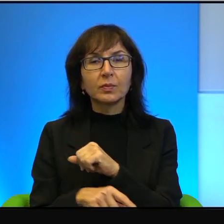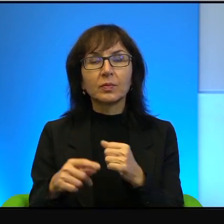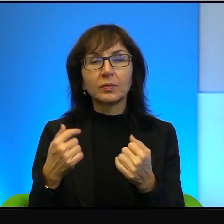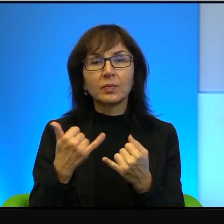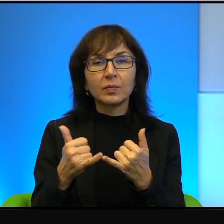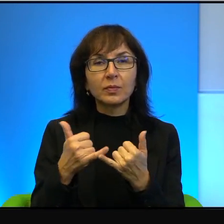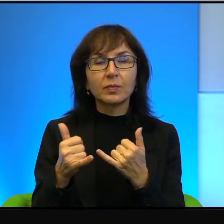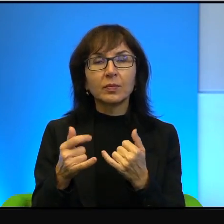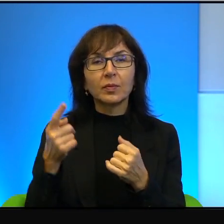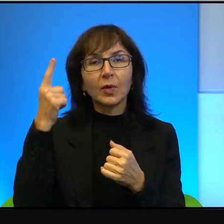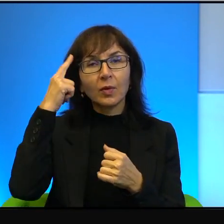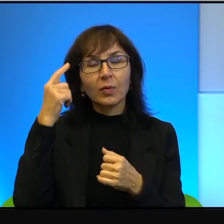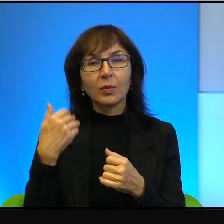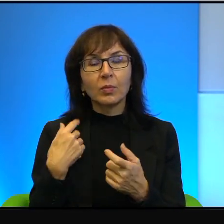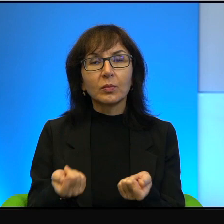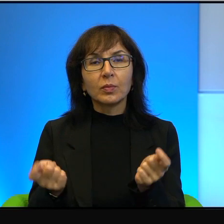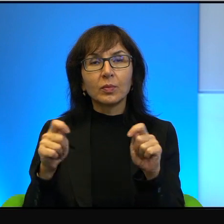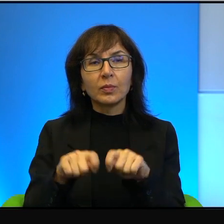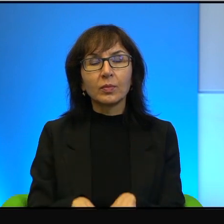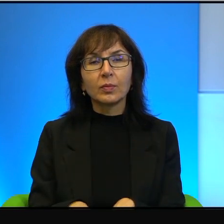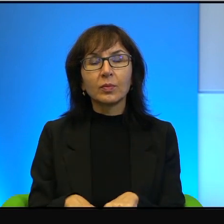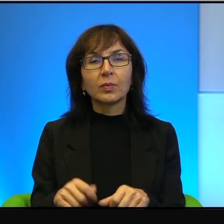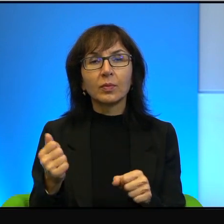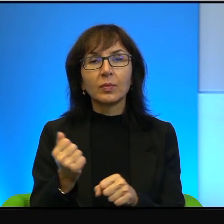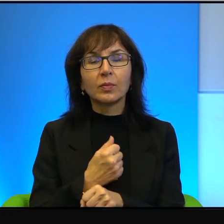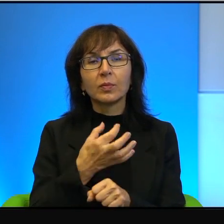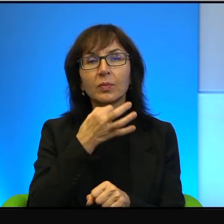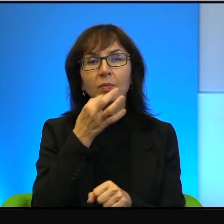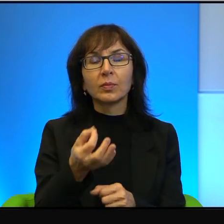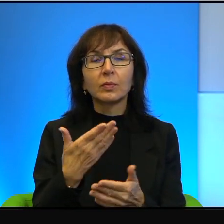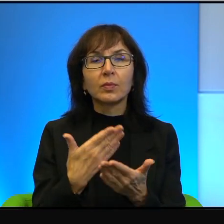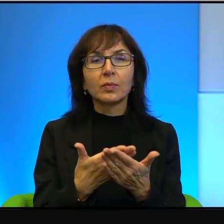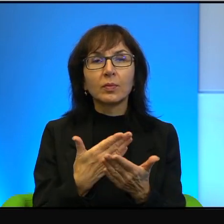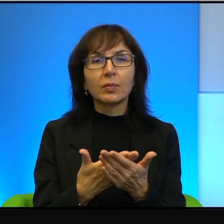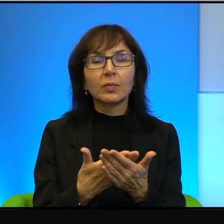nie, to była zamknięta skorupa. Więc zapytano, dlaczego tak się te żółwie rysuje